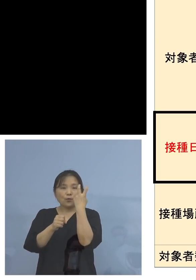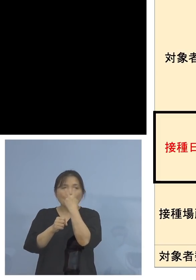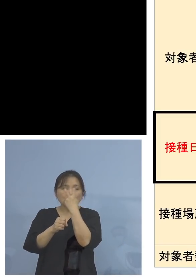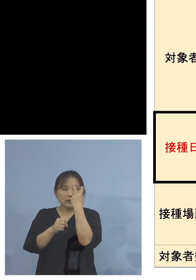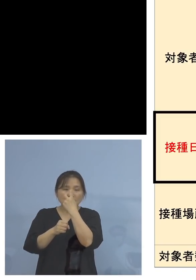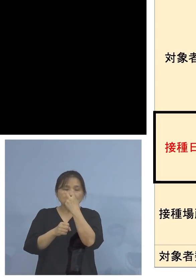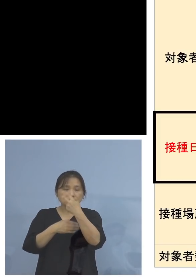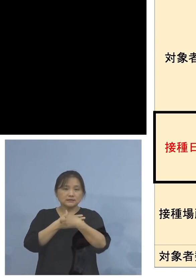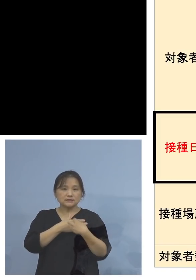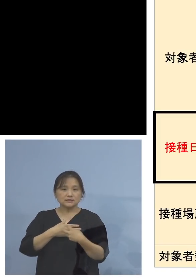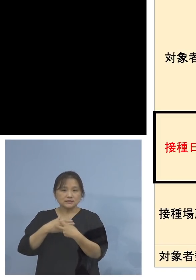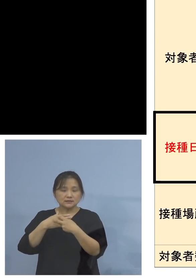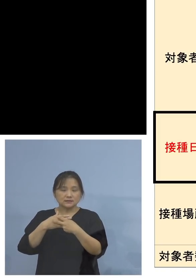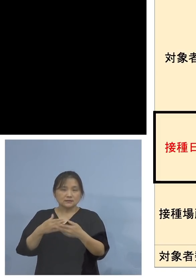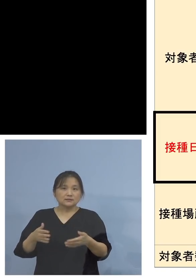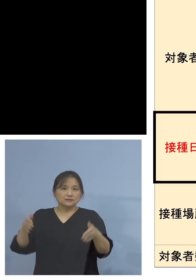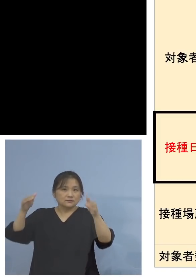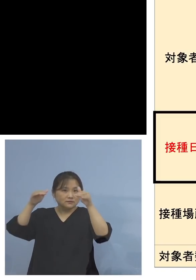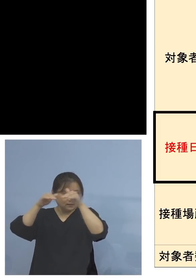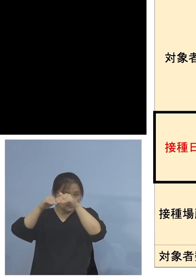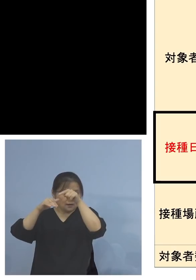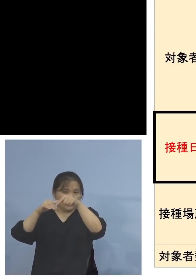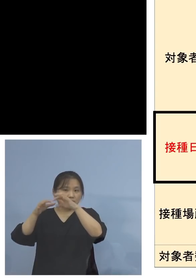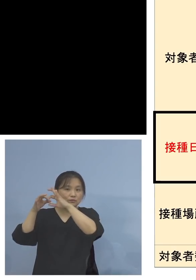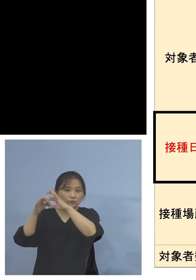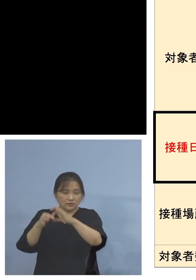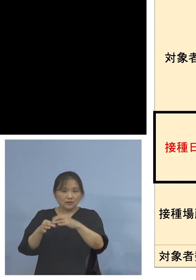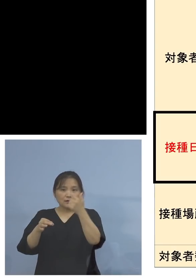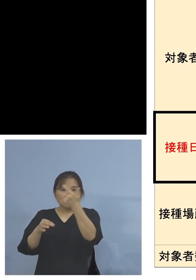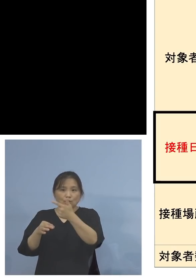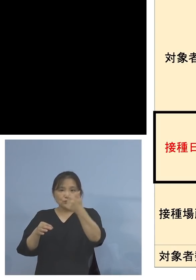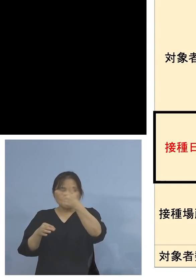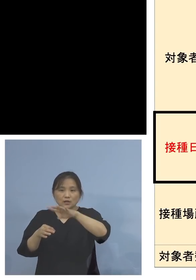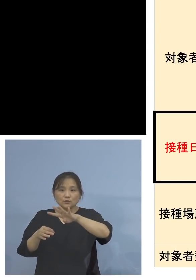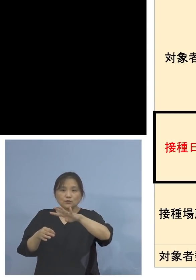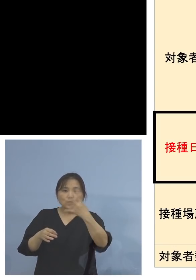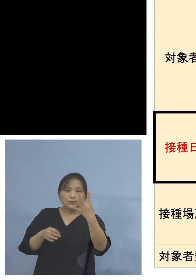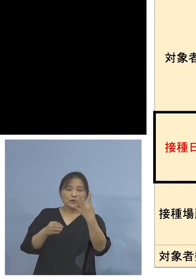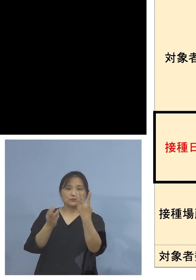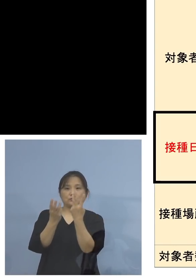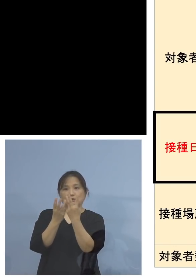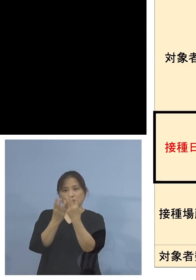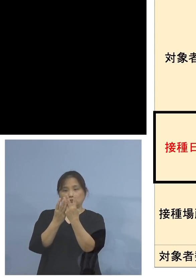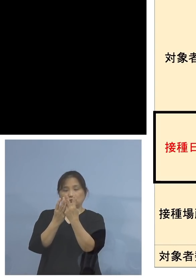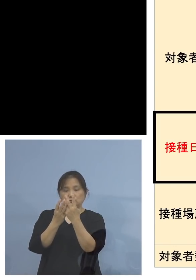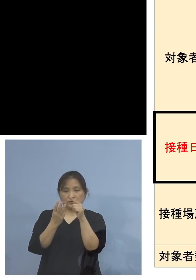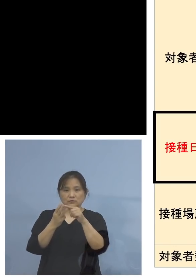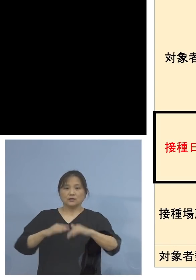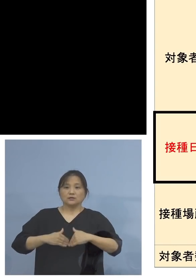それぞれ6,400人、この6,400人というのは 妊婦の方、パートナーの方は